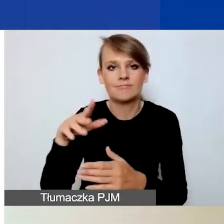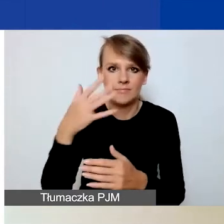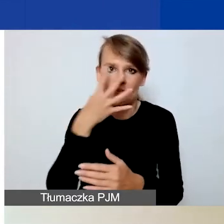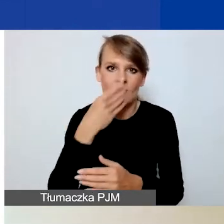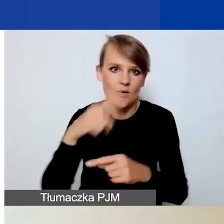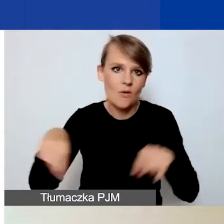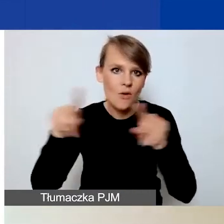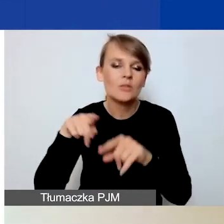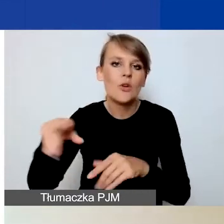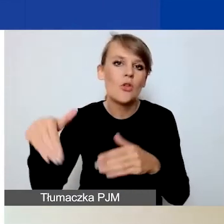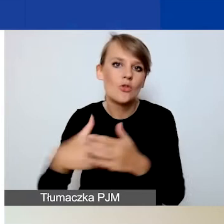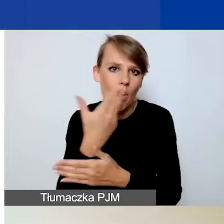w nowym naborze.